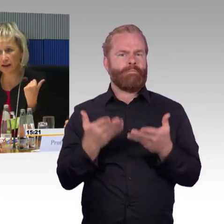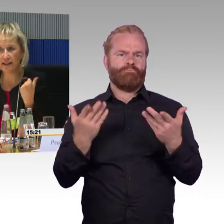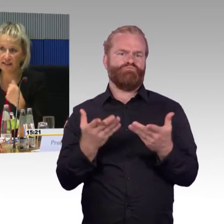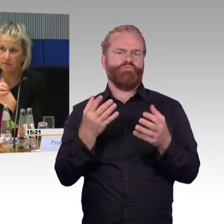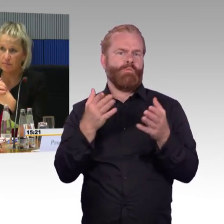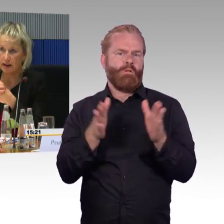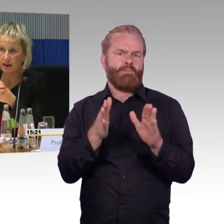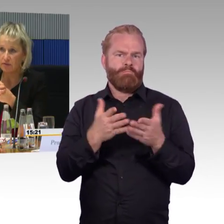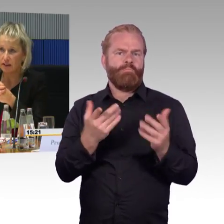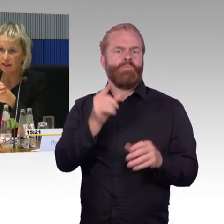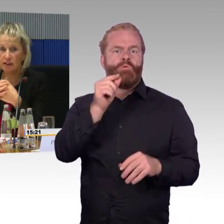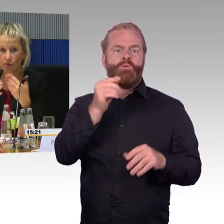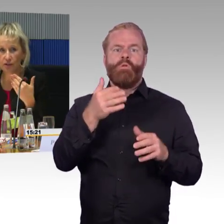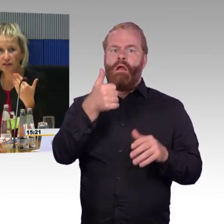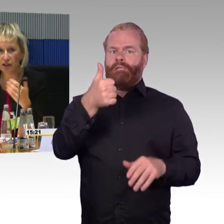wie ein Mann, der mehr Kraft hat.